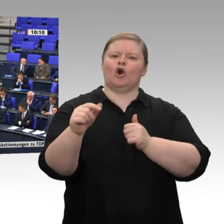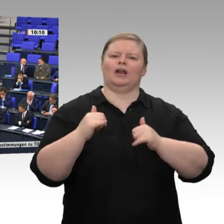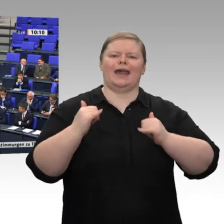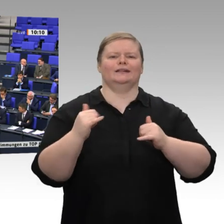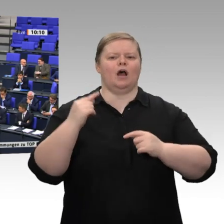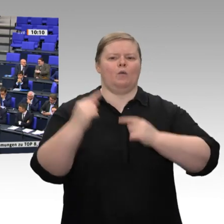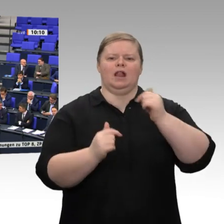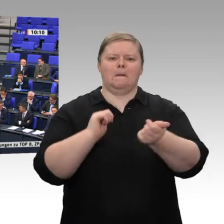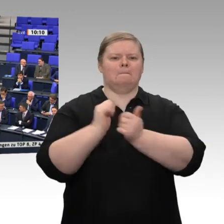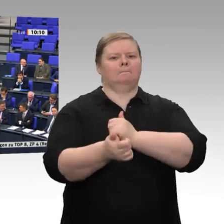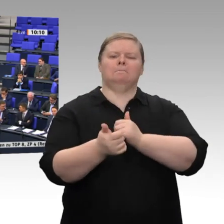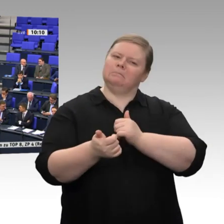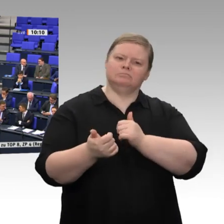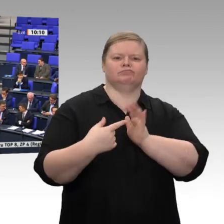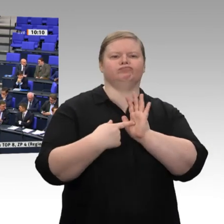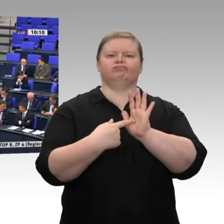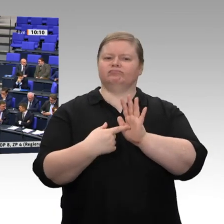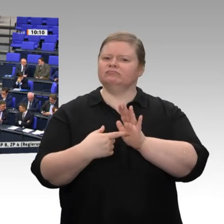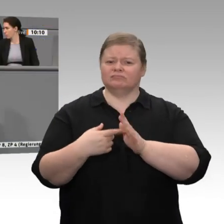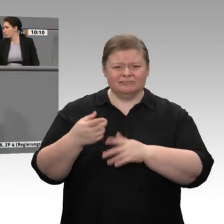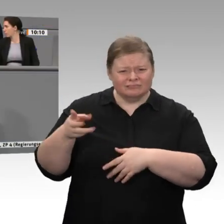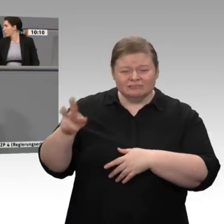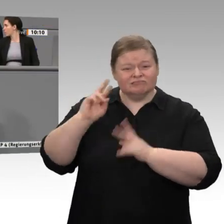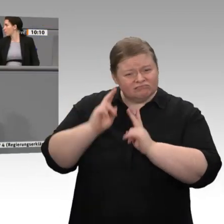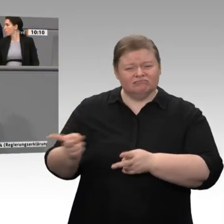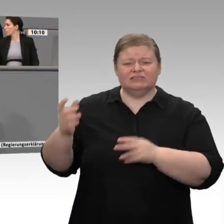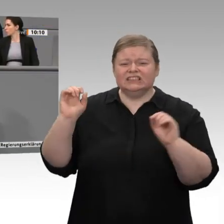Wenn wir ernsthaft - dieses Ziel verfolge ich wie Sie - Technologieführerschaft bei